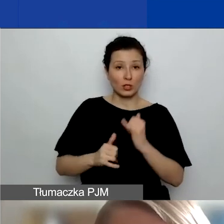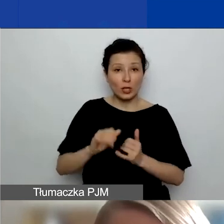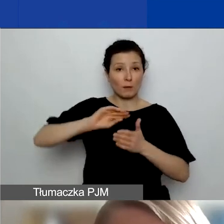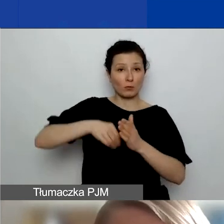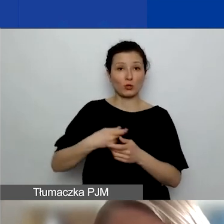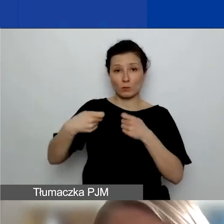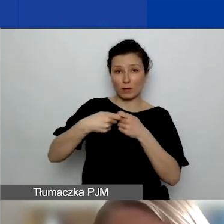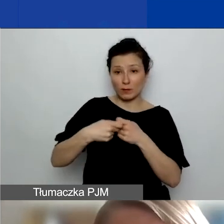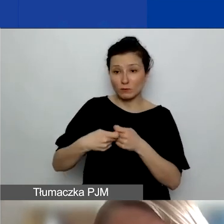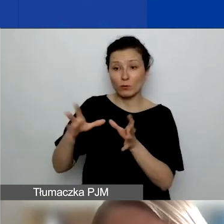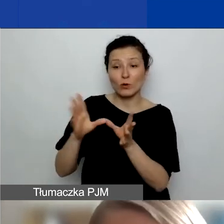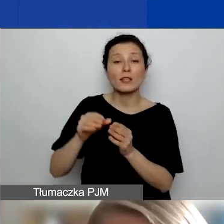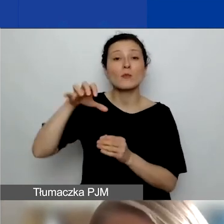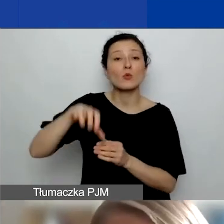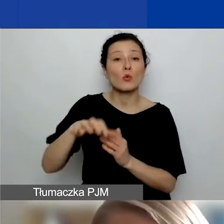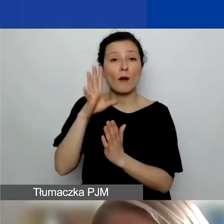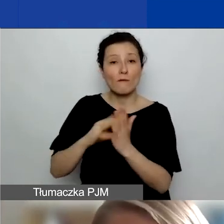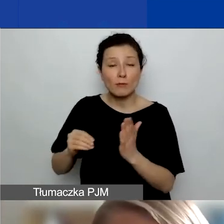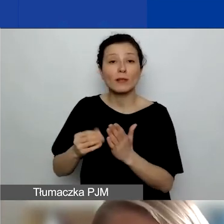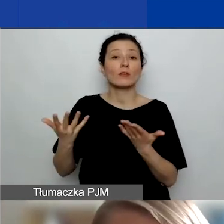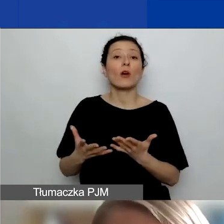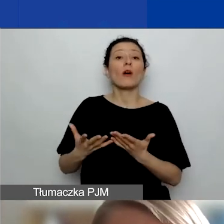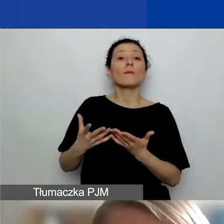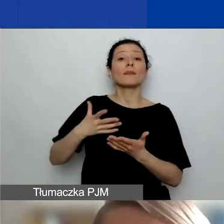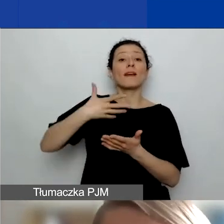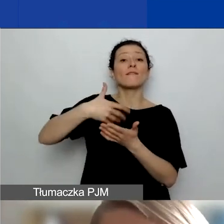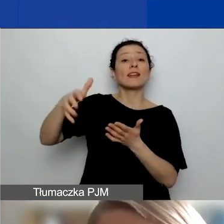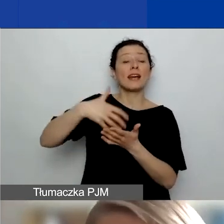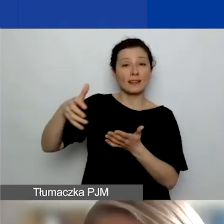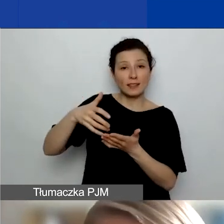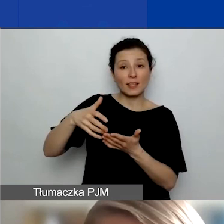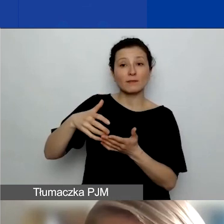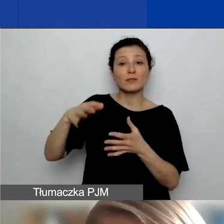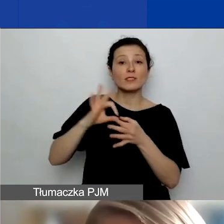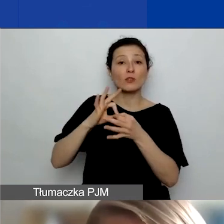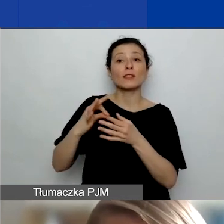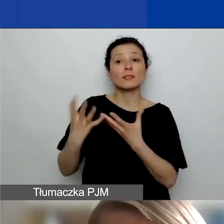wtedy wszelkie wydatki związane z jej zaangażowaniem musicie pokryć wy jako lider projektu.